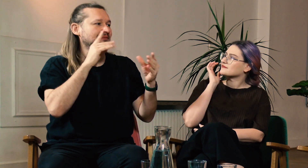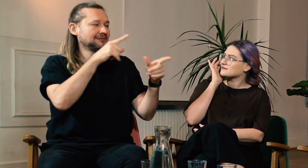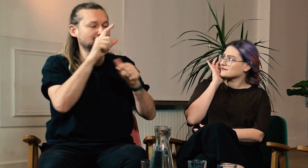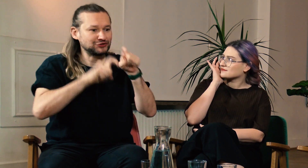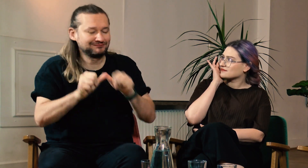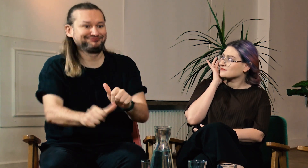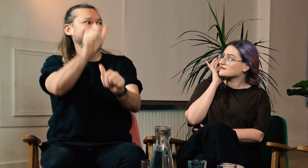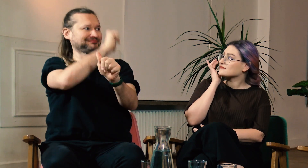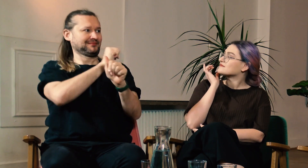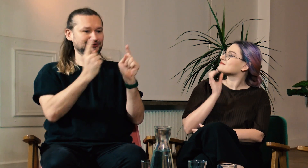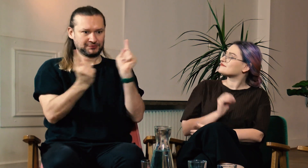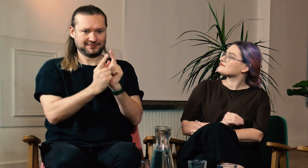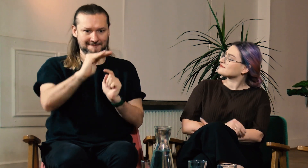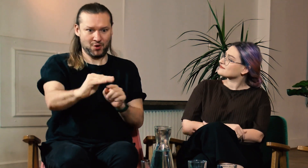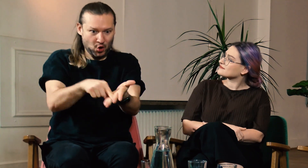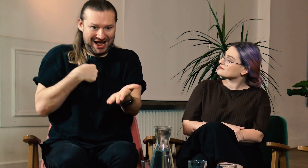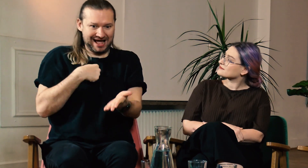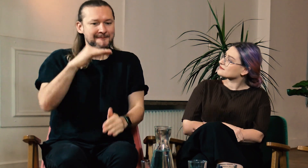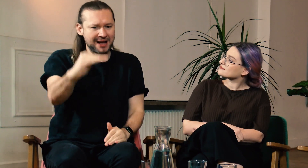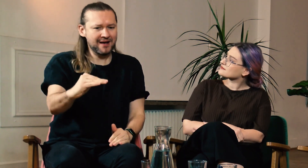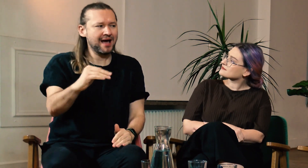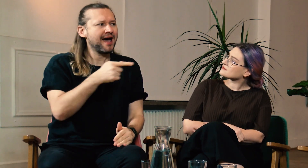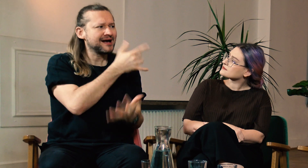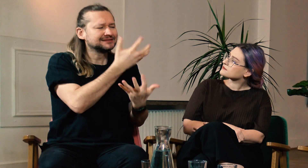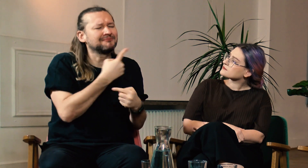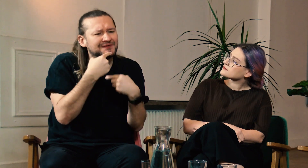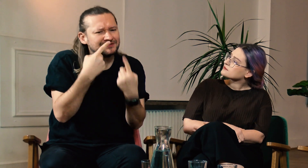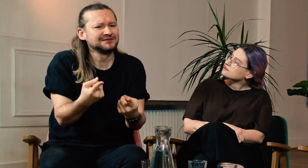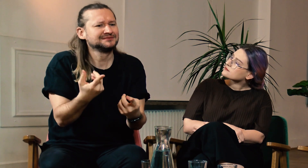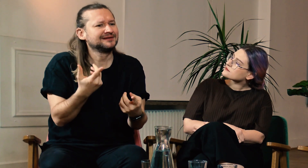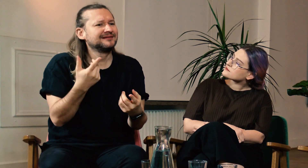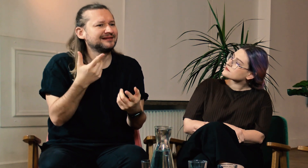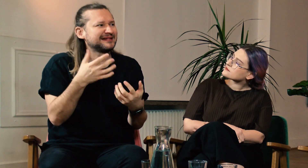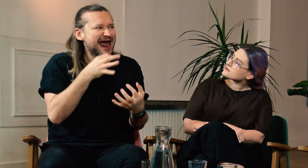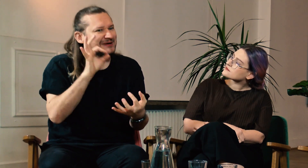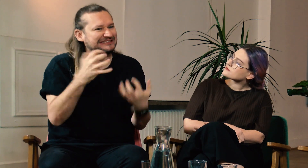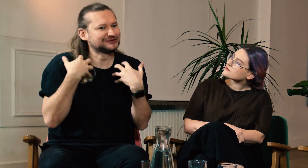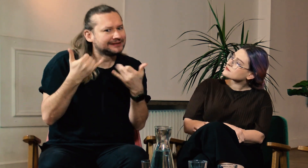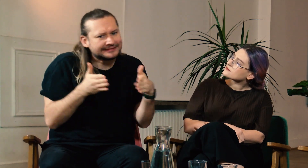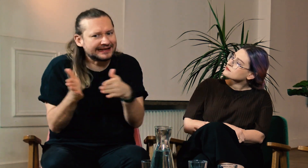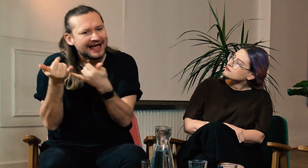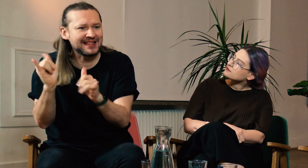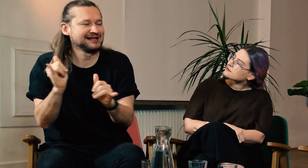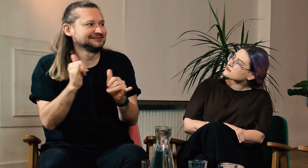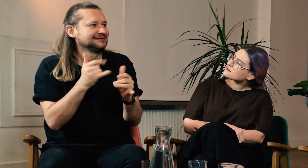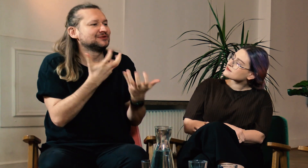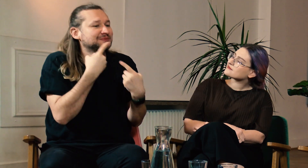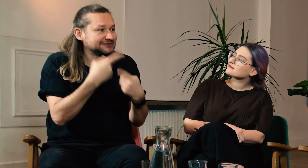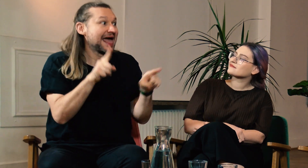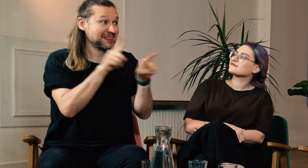Gdybyś teraz spotkała siebie jako tę małą dziewczynkę to co byś jej powiedziała? Jak chciałabyś aby potoczyło się jej życie?